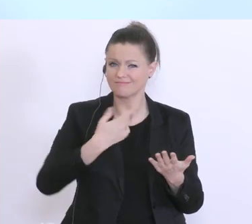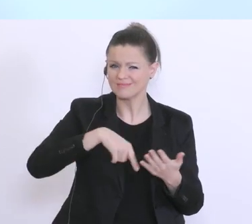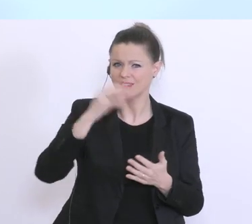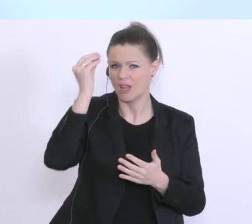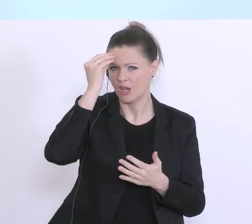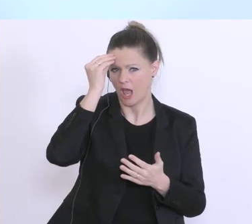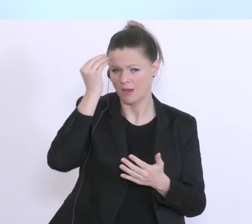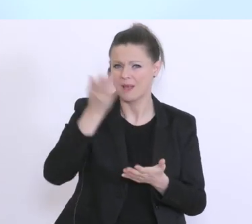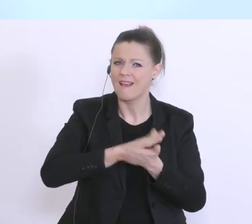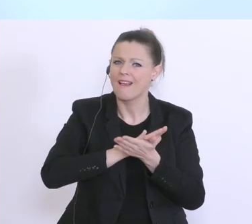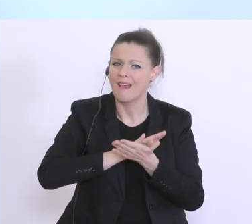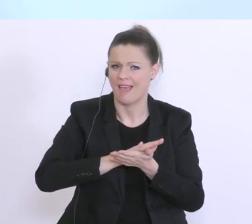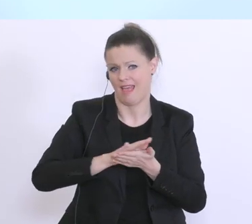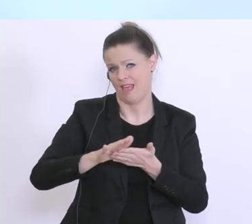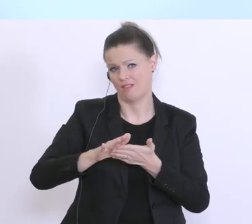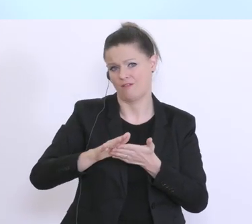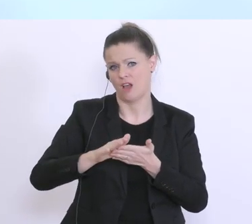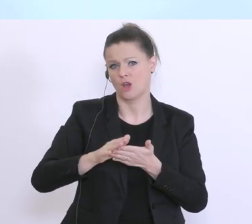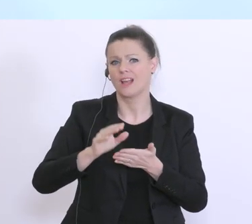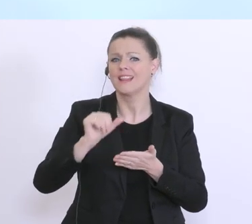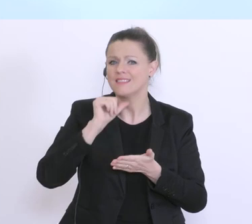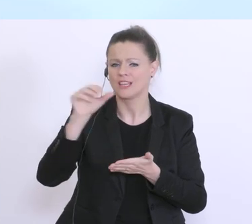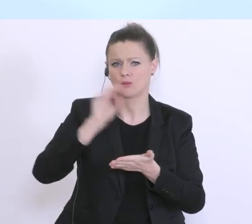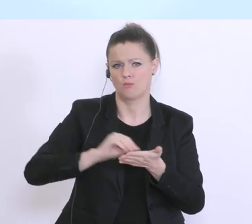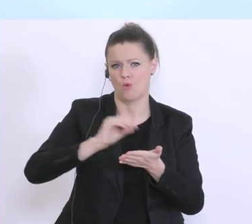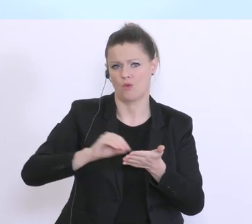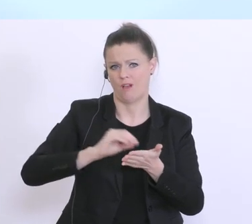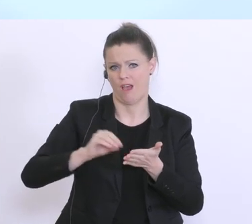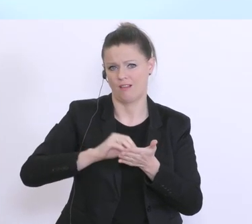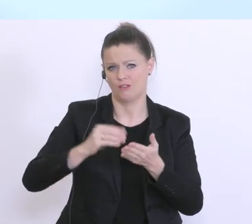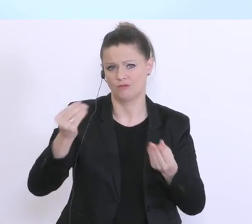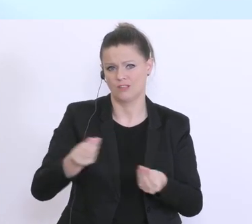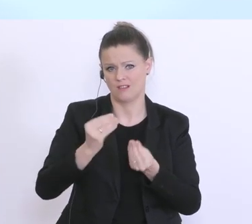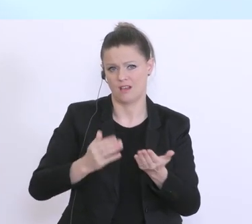unbürokratischen Beitrag zur Überbrückung, der nun zum Monatsende aufgetretenen Problematik